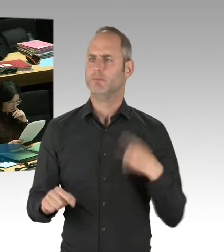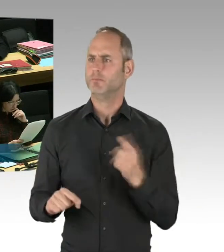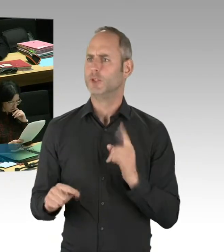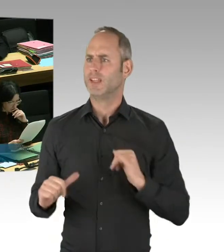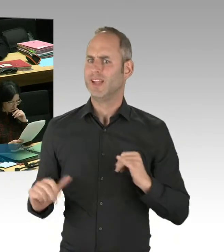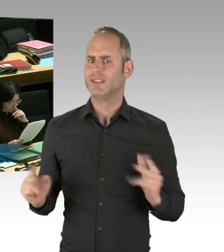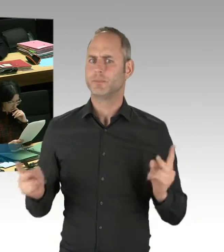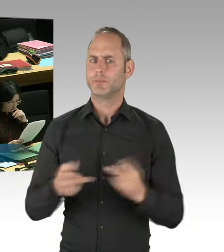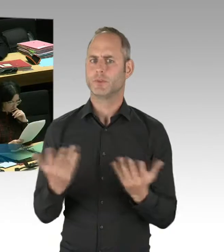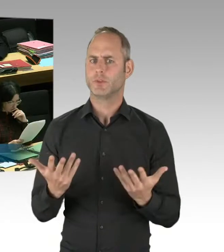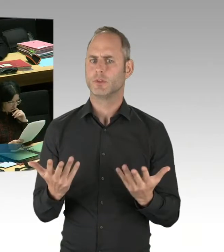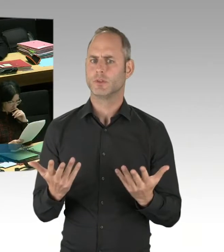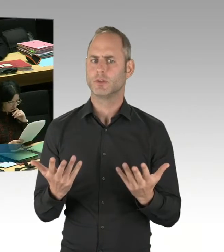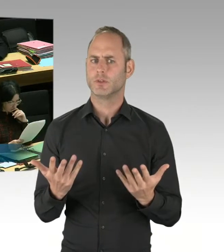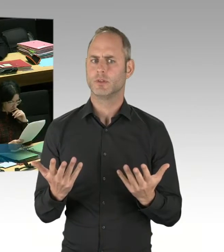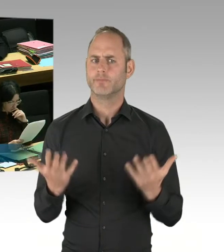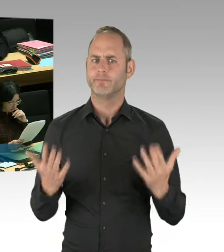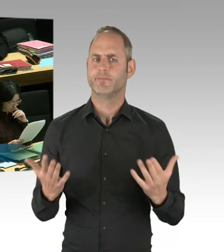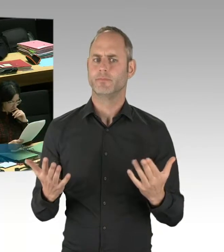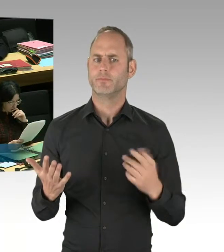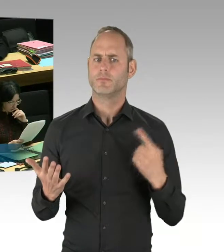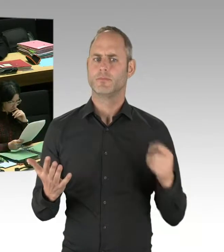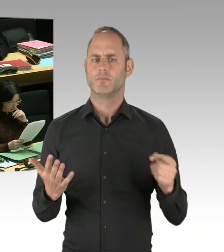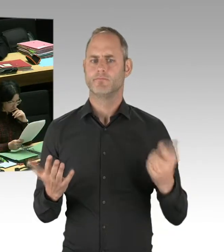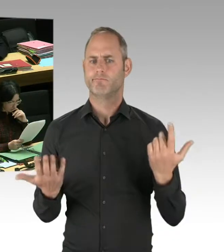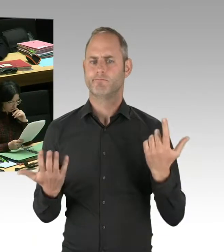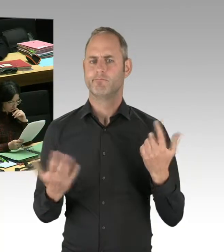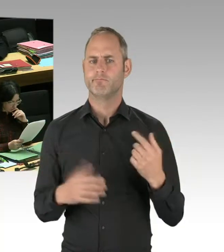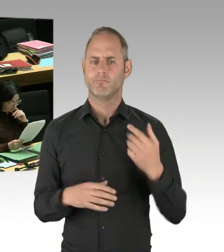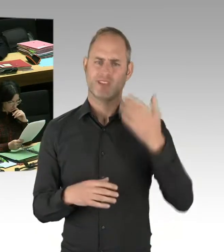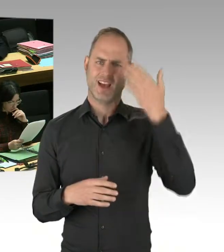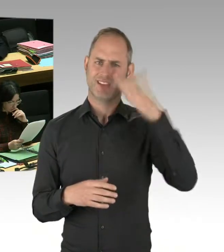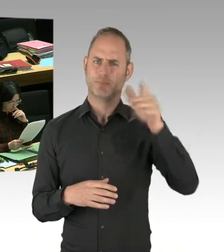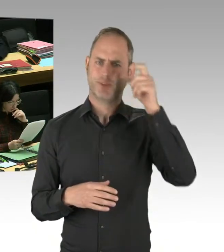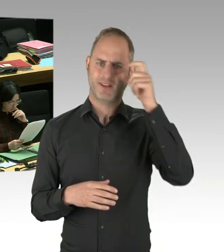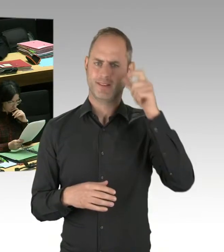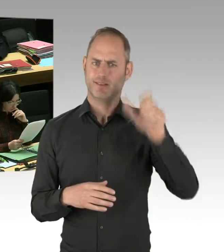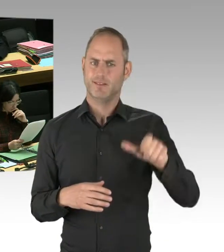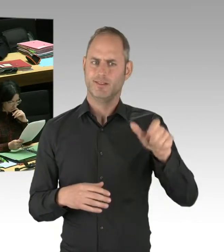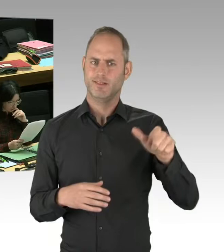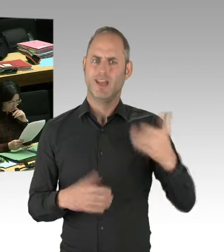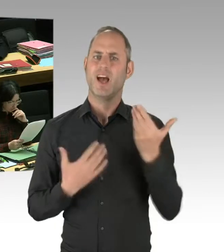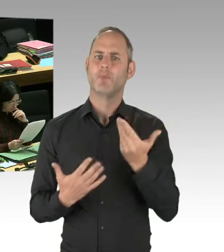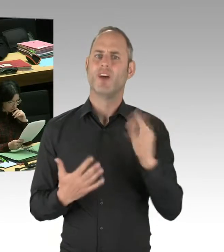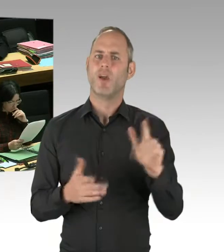und zu sagen, lassen Sie uns diesen Weg gehen. Und lassen Sie uns ausprobieren,